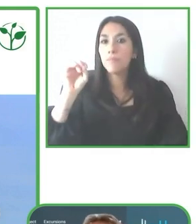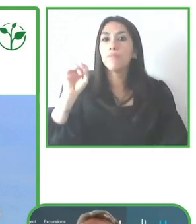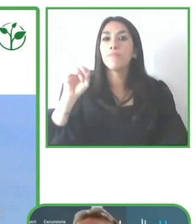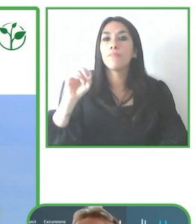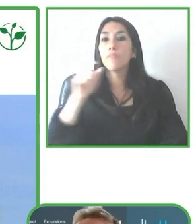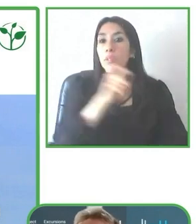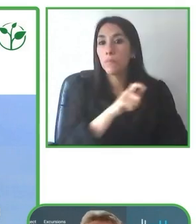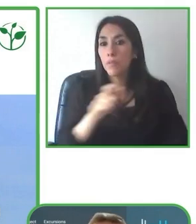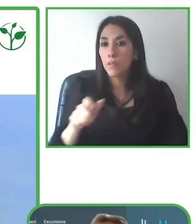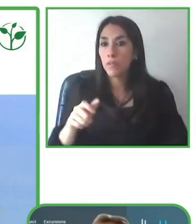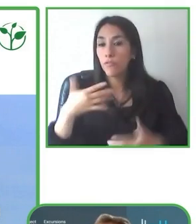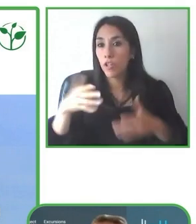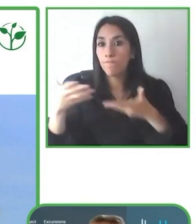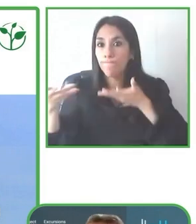hubiesen soñado llegar.